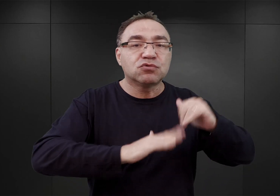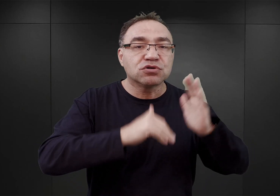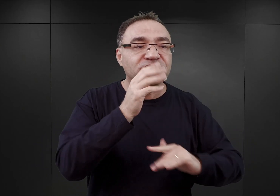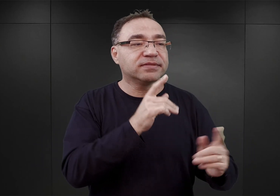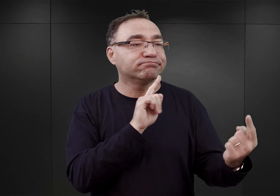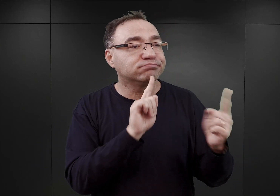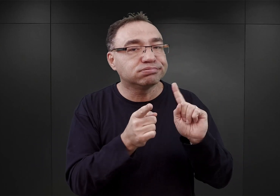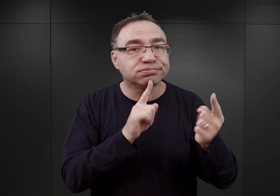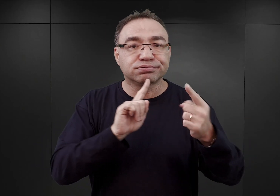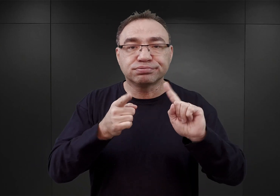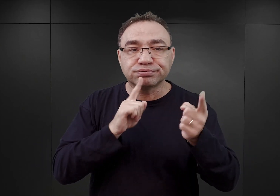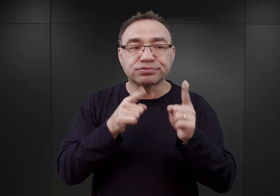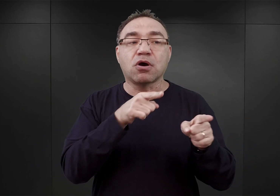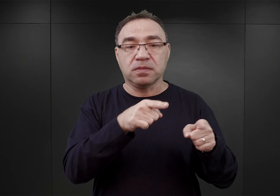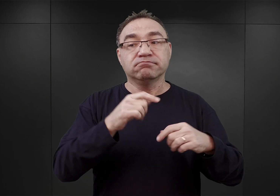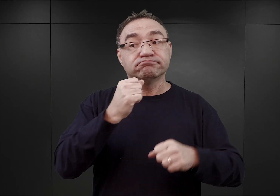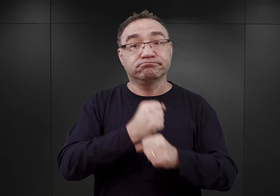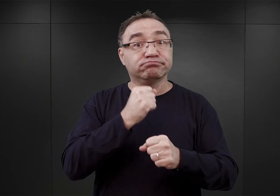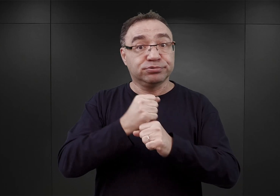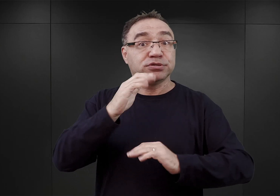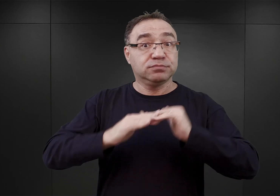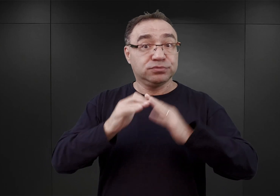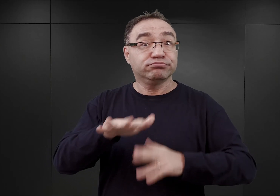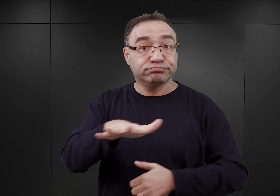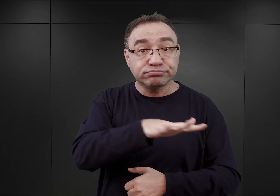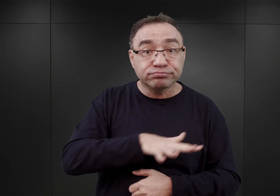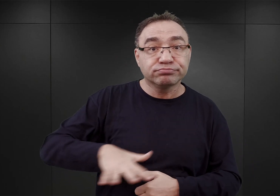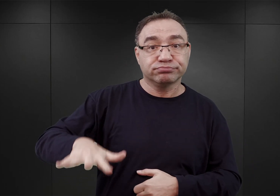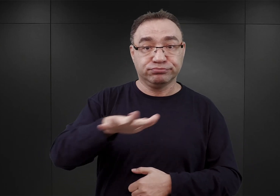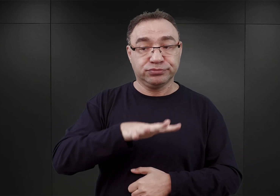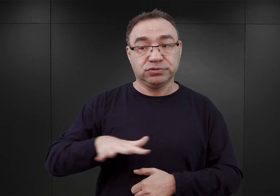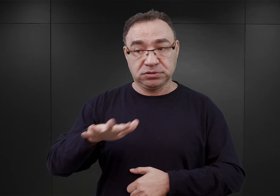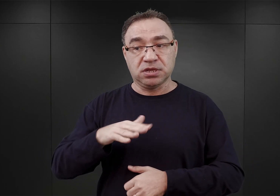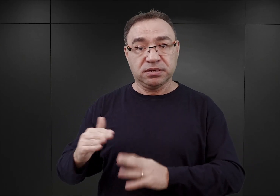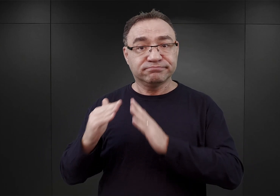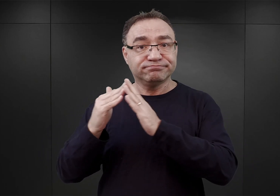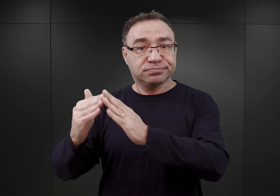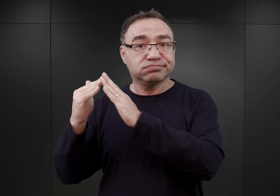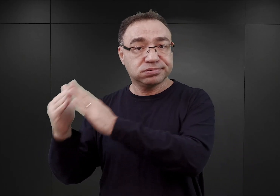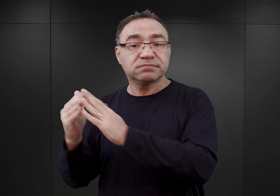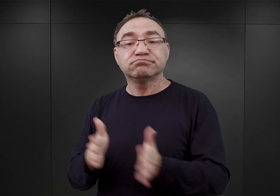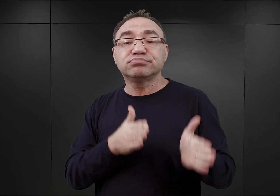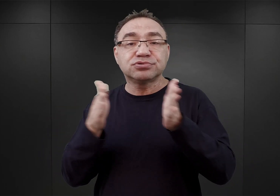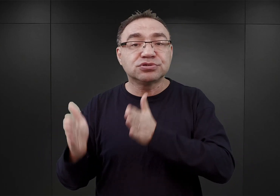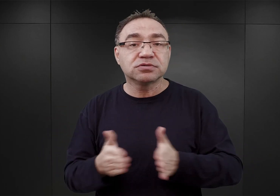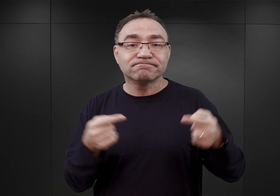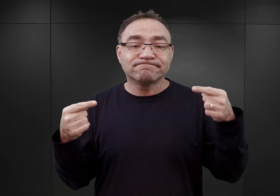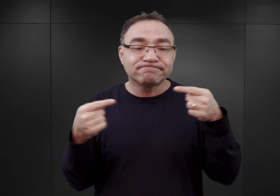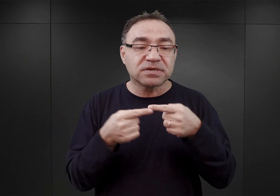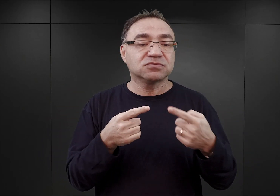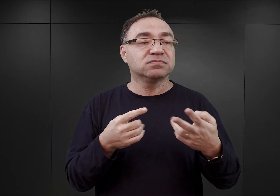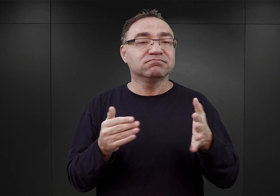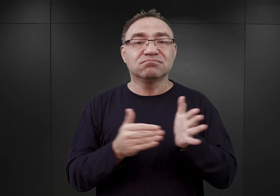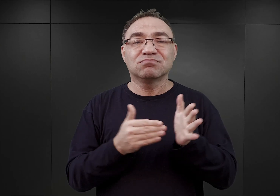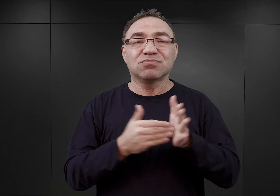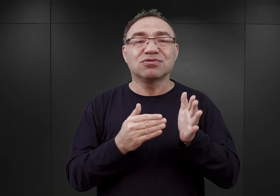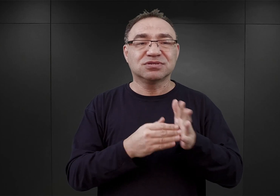które miały rozpocząć prace budowlane na terenie owych koszar, mając na celu dostosowanie ich do potrzeb obozu koncentracyjnego.